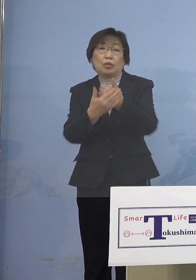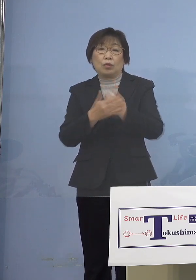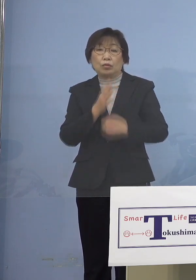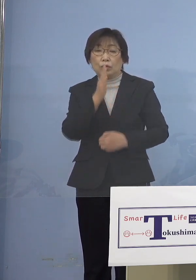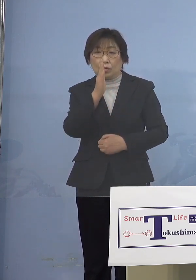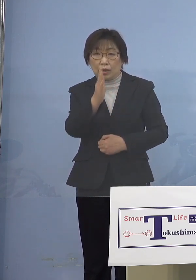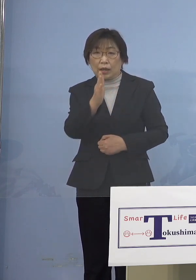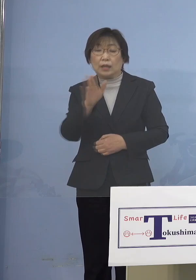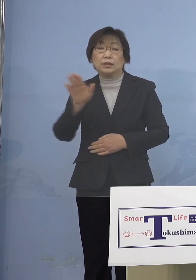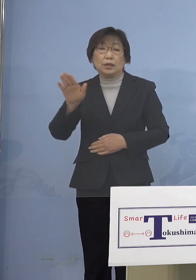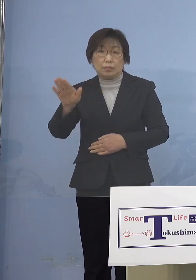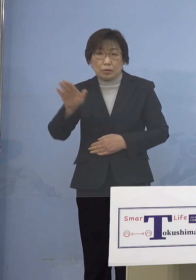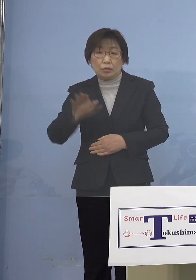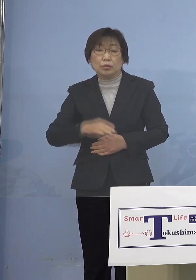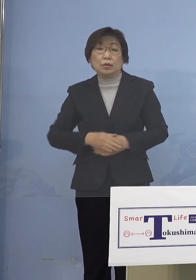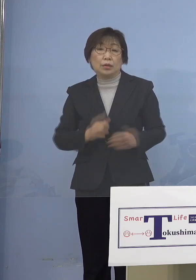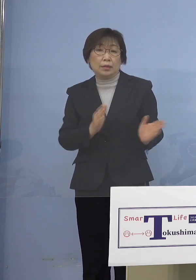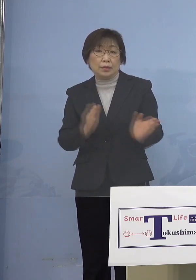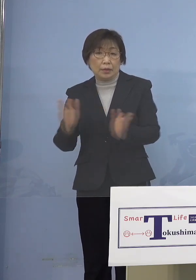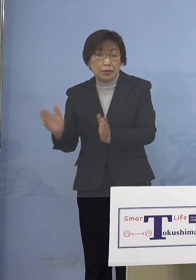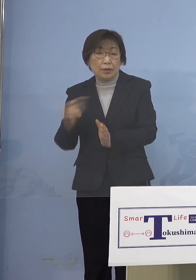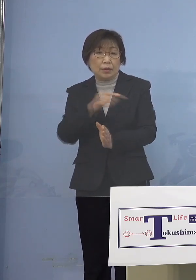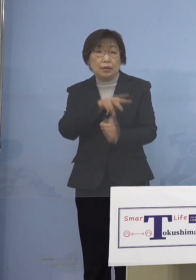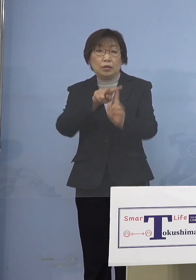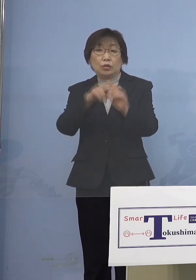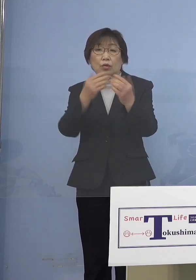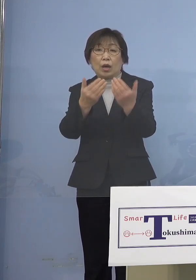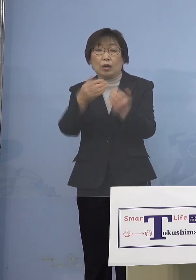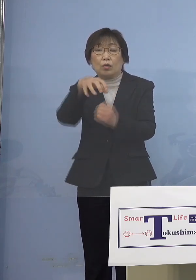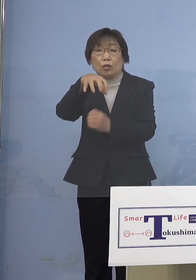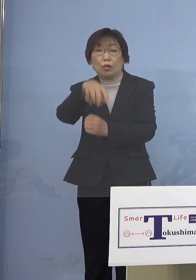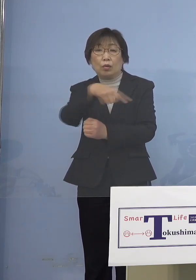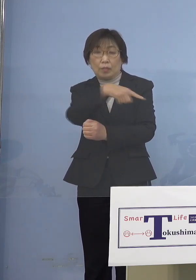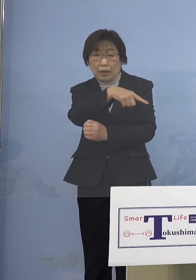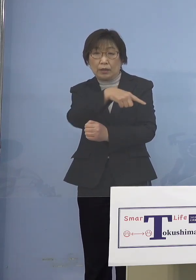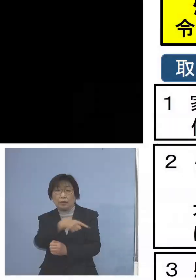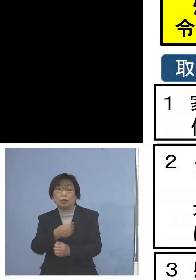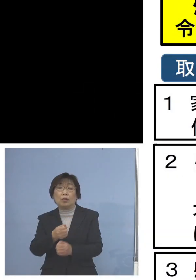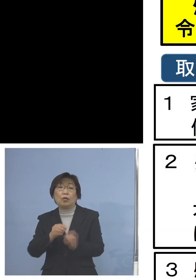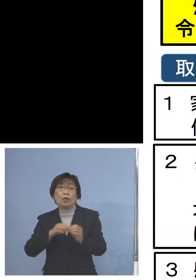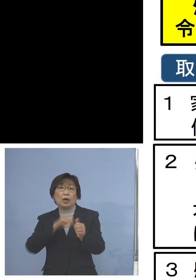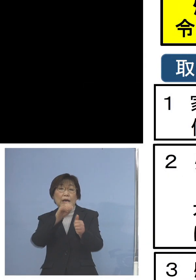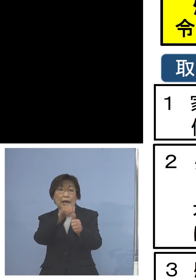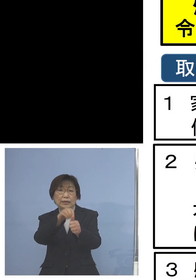ということで、こちらは小学校版の 感染防止対策集中取組期間